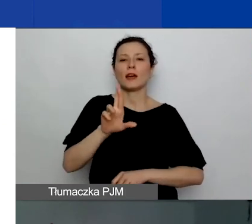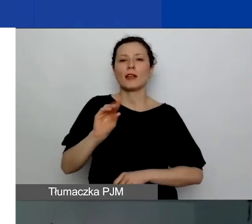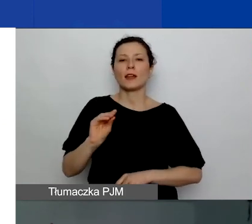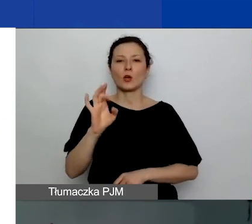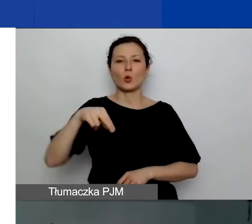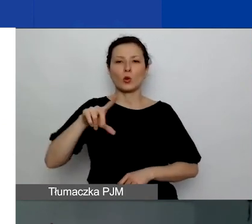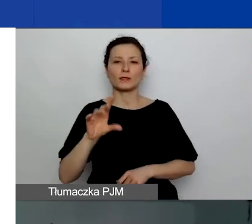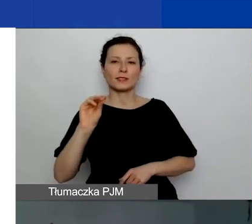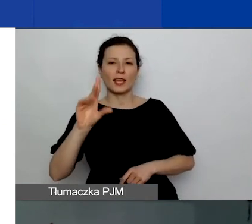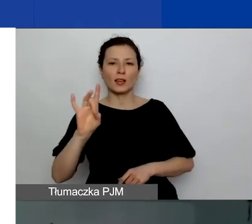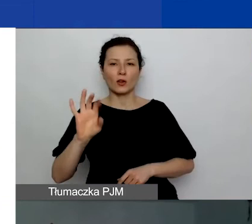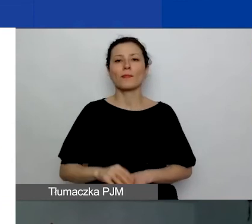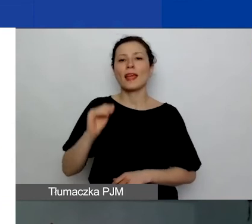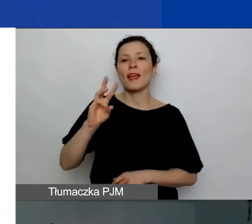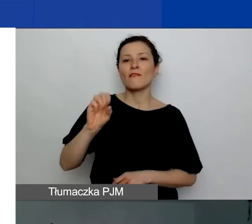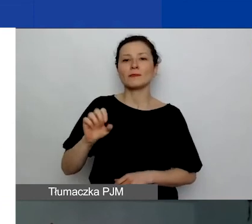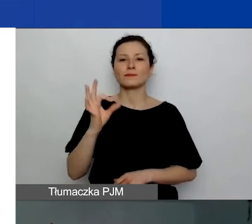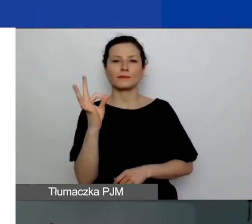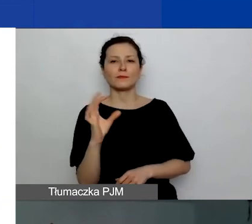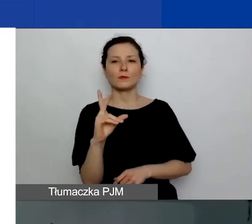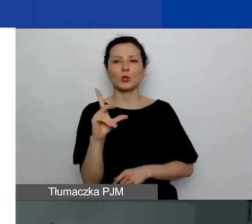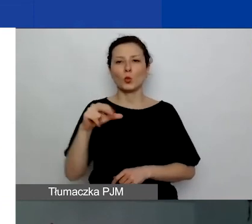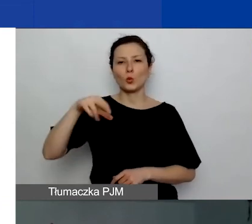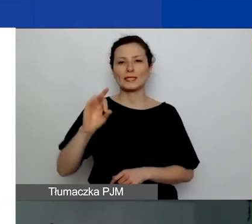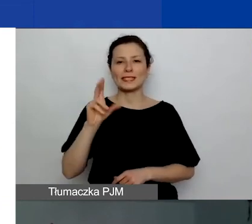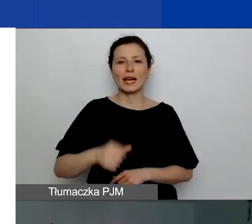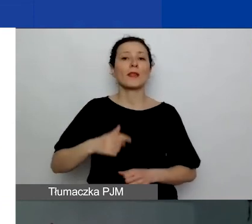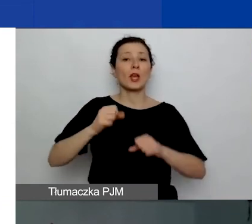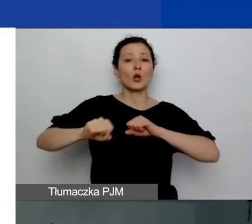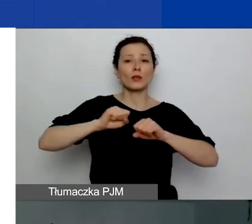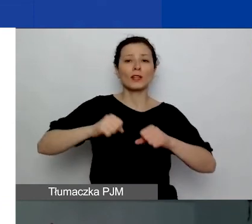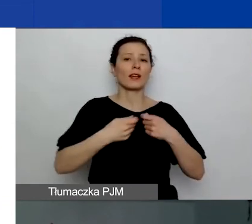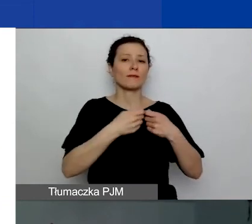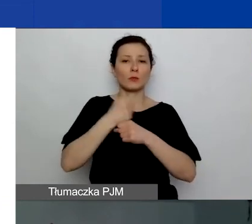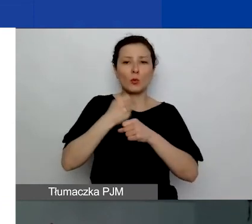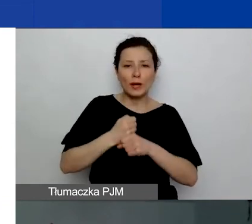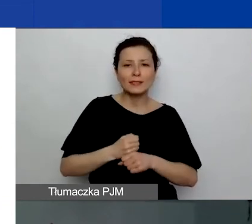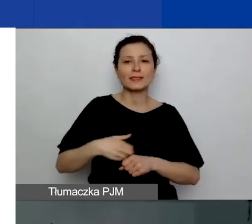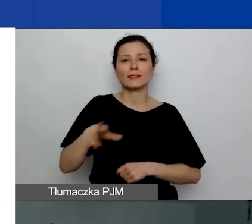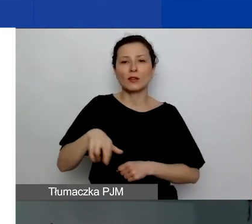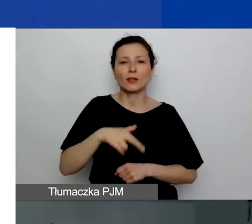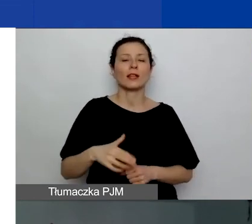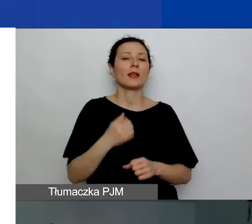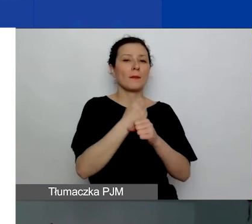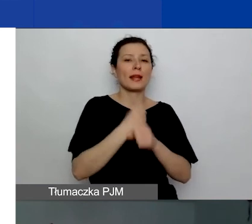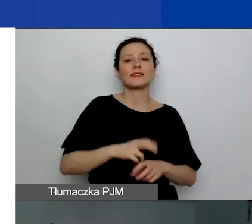koordynuje współpracę dwustronną i regionalną w programie. Pracuje w Fundacji Edukacja dla Demokracji.